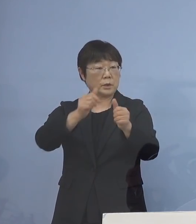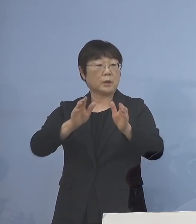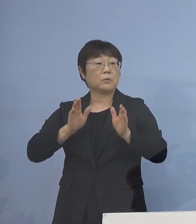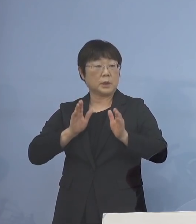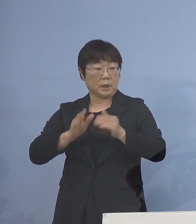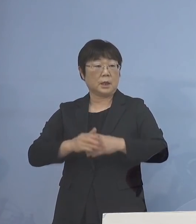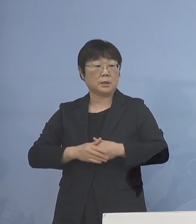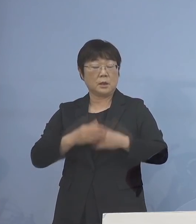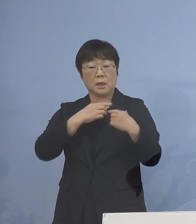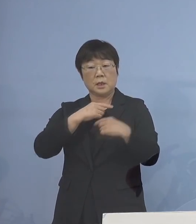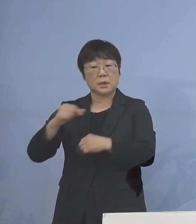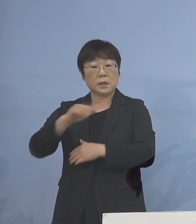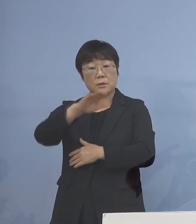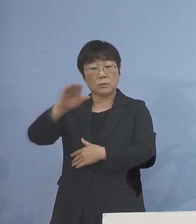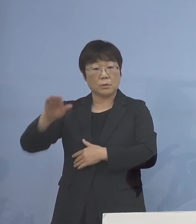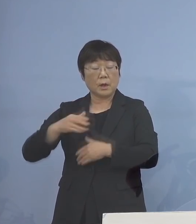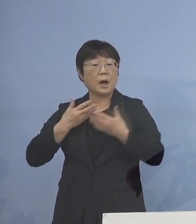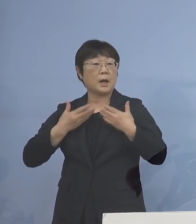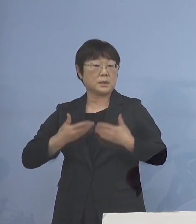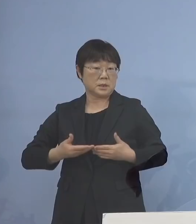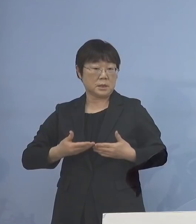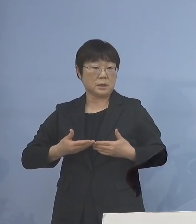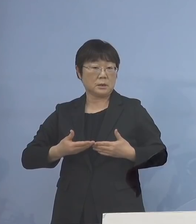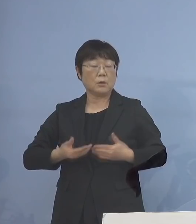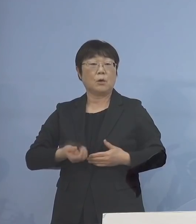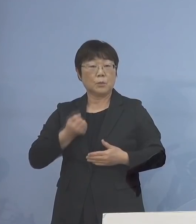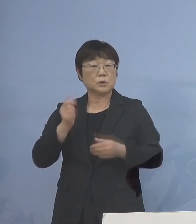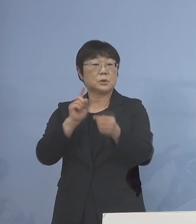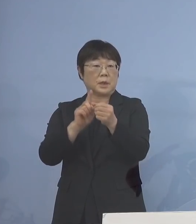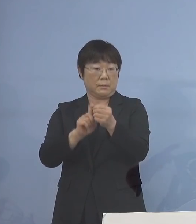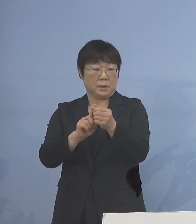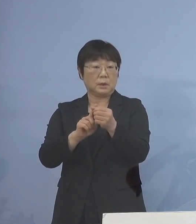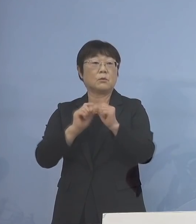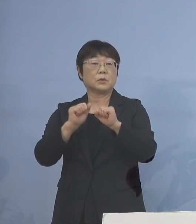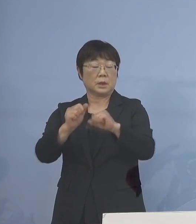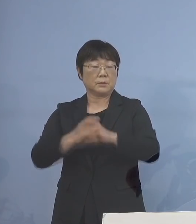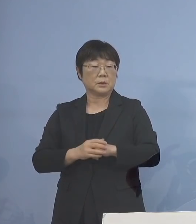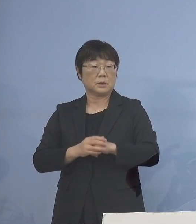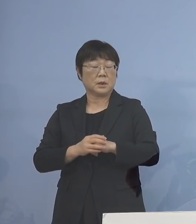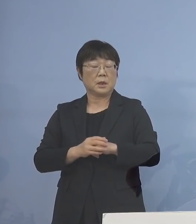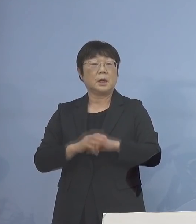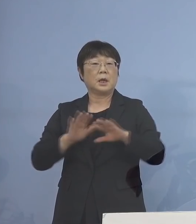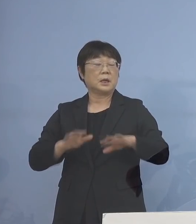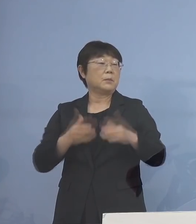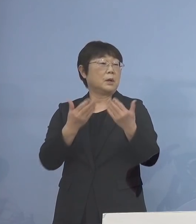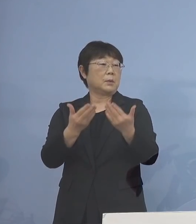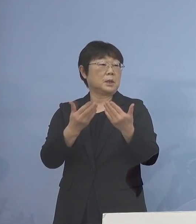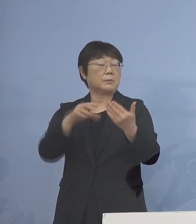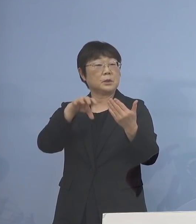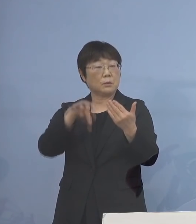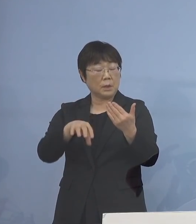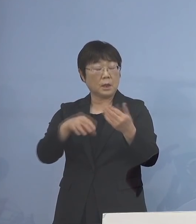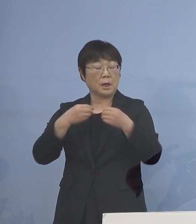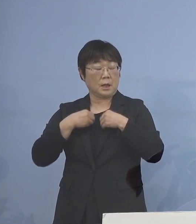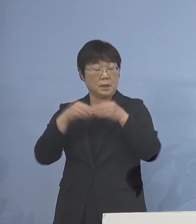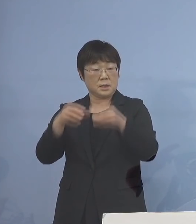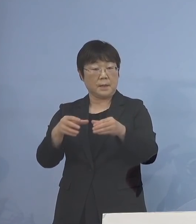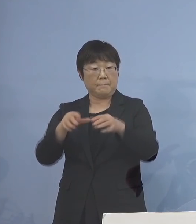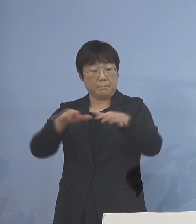生徒の皆様方に安心 これを持っていただこうと それから、今、学びの場が感染拡大している ということもありまして